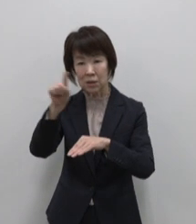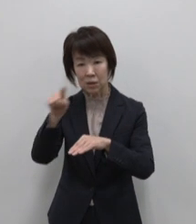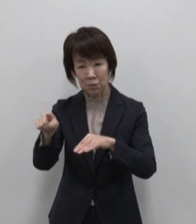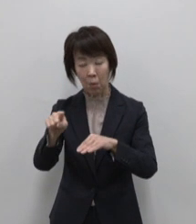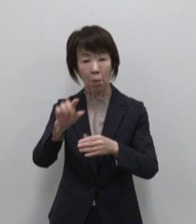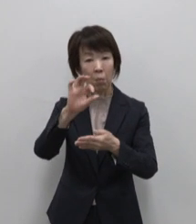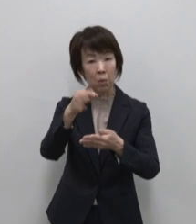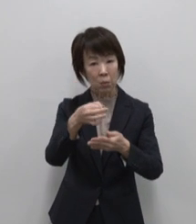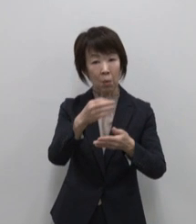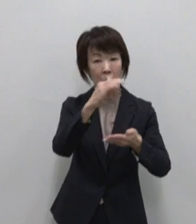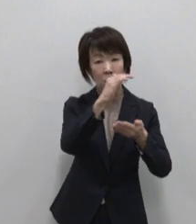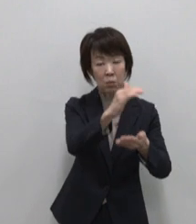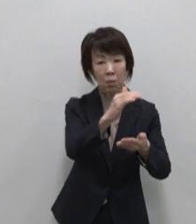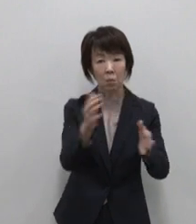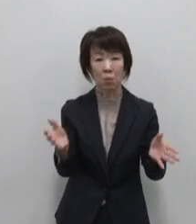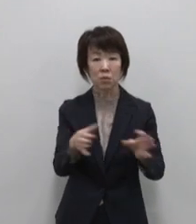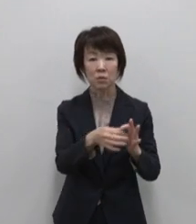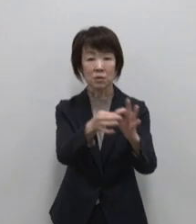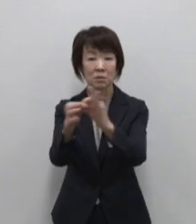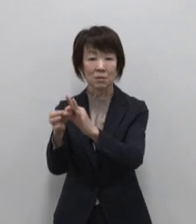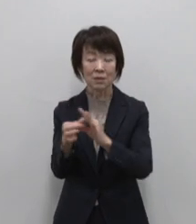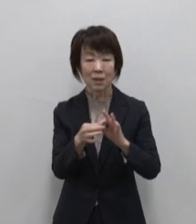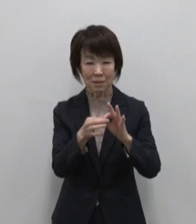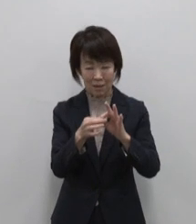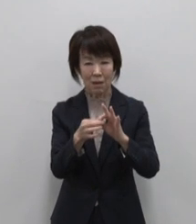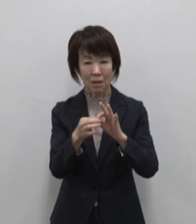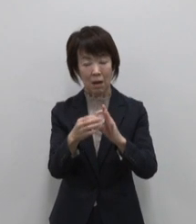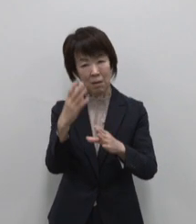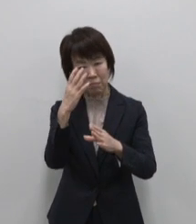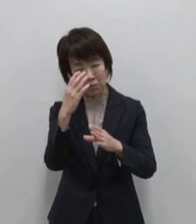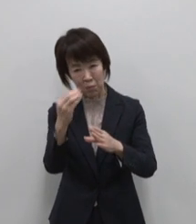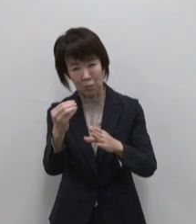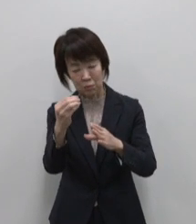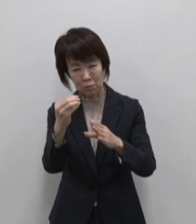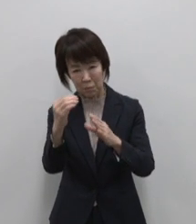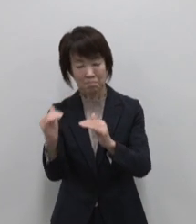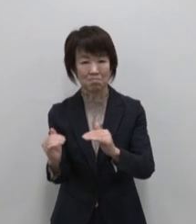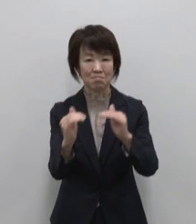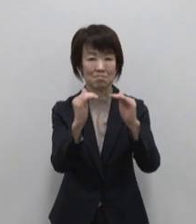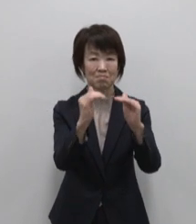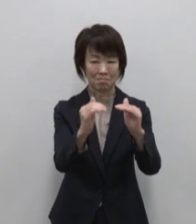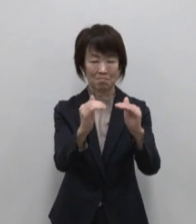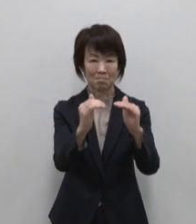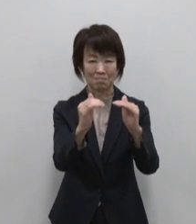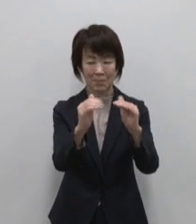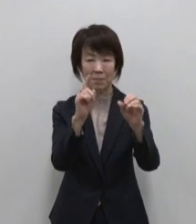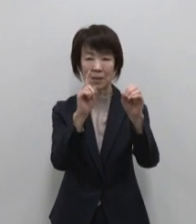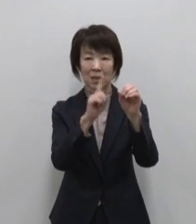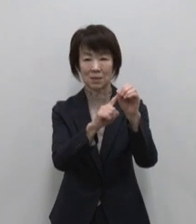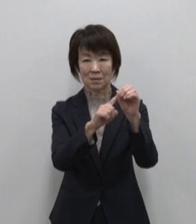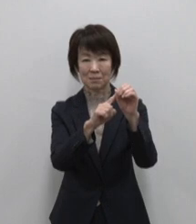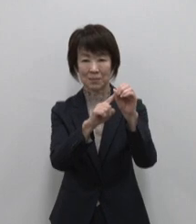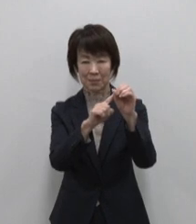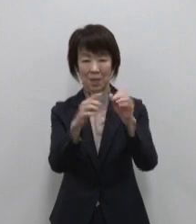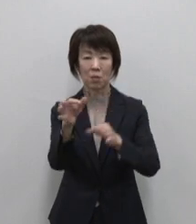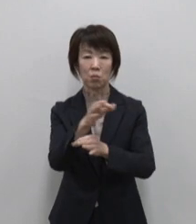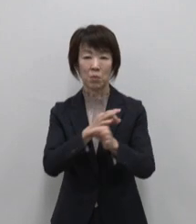をつなげて さらに魅力ある島々にしていく ためのハブを目指し運営しています